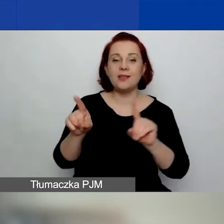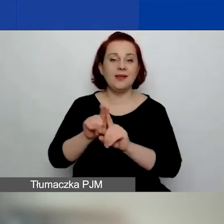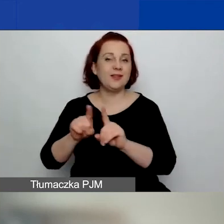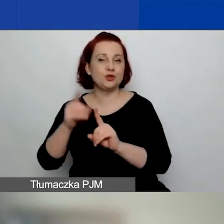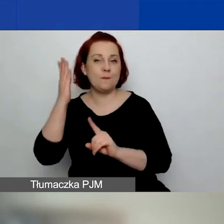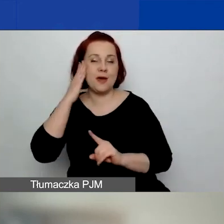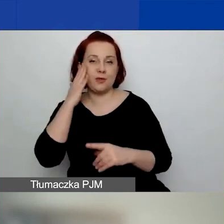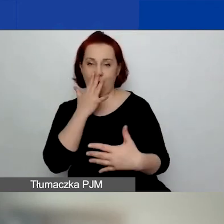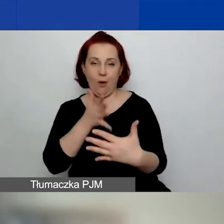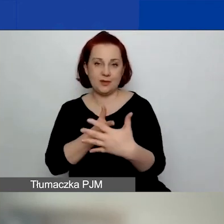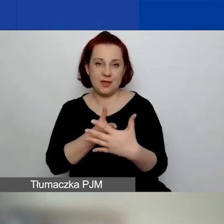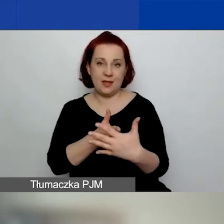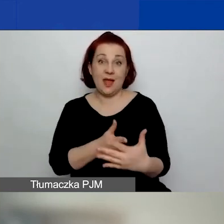Nie będę się nad tym tutaj rozwodzić.